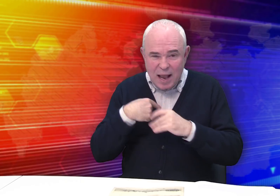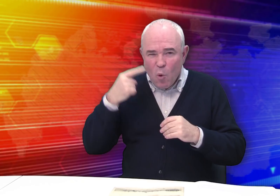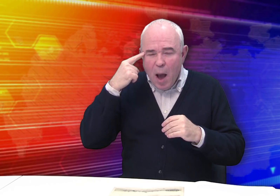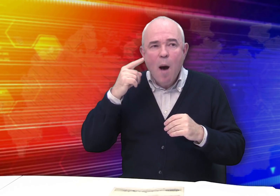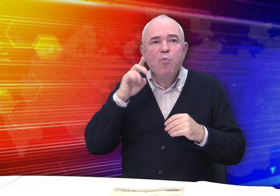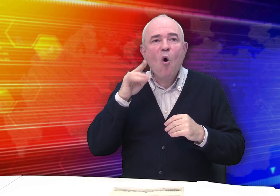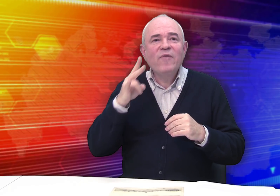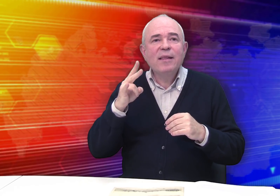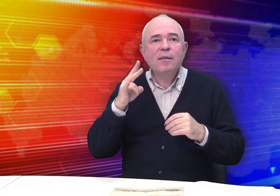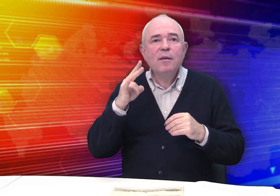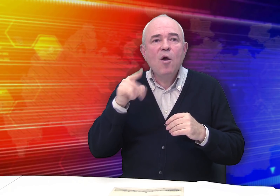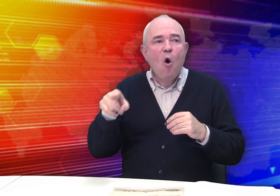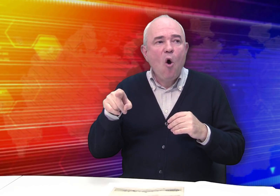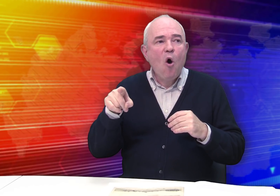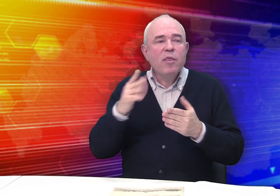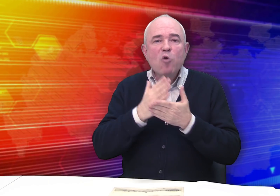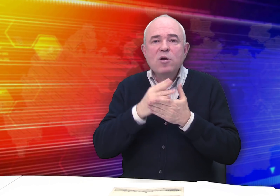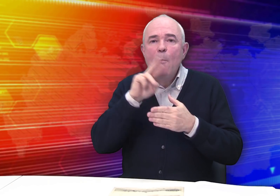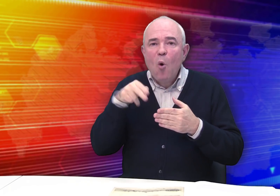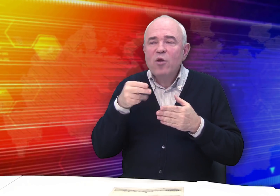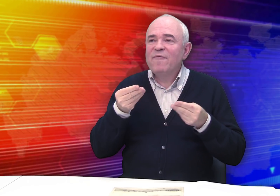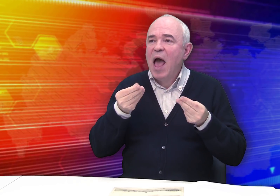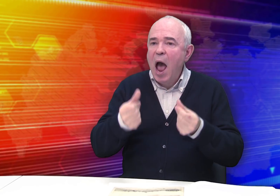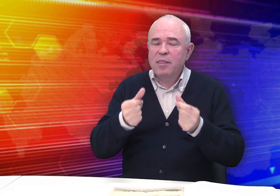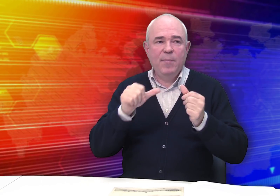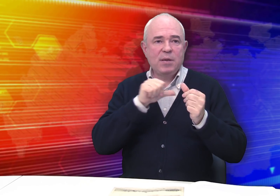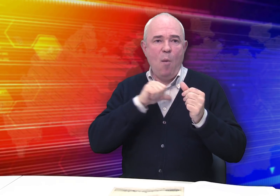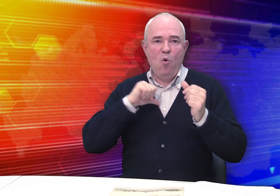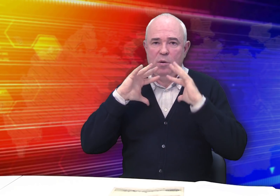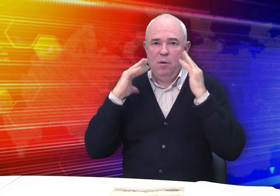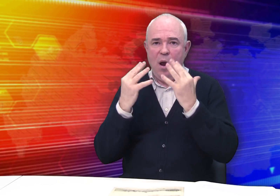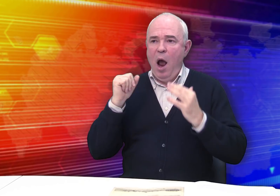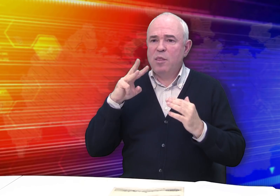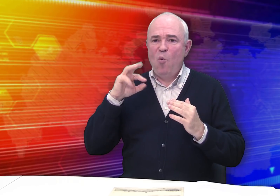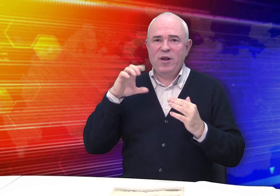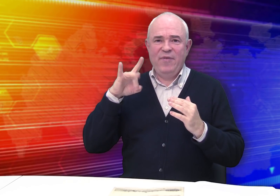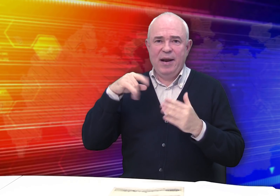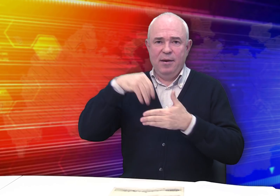Похоже, Бровкин находился под влиянием атмосферы,